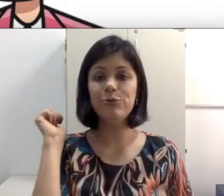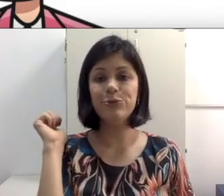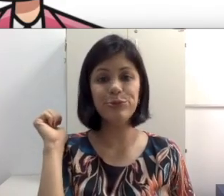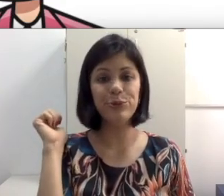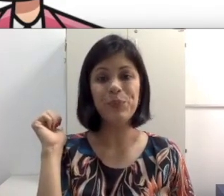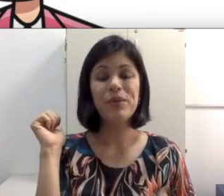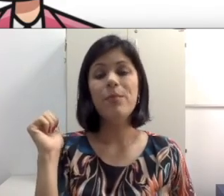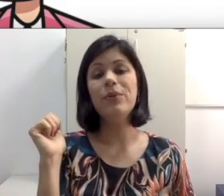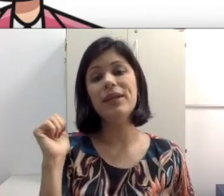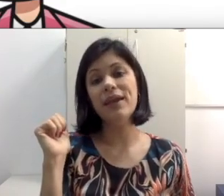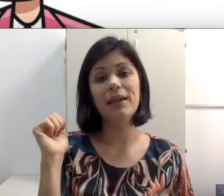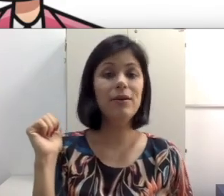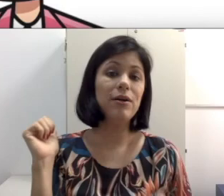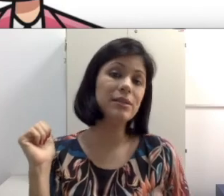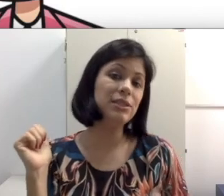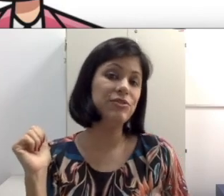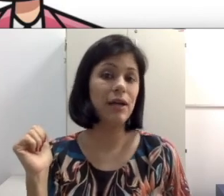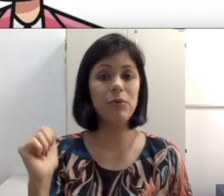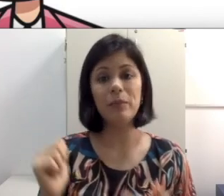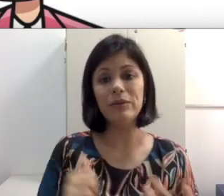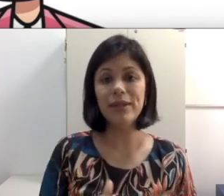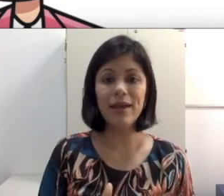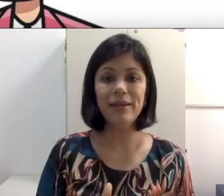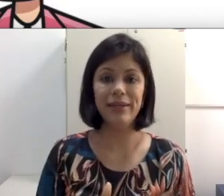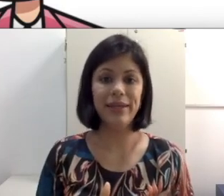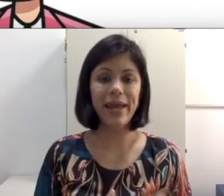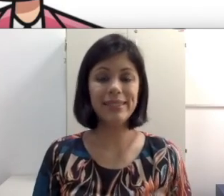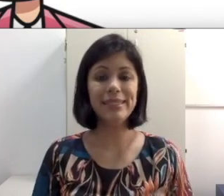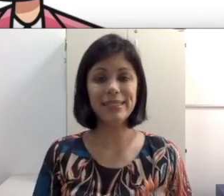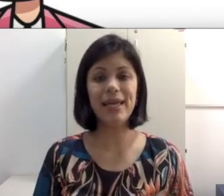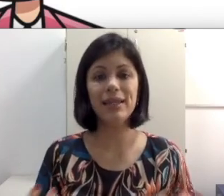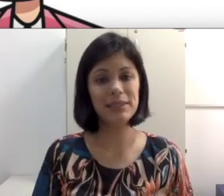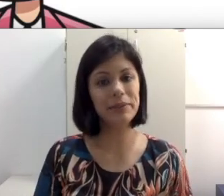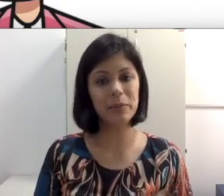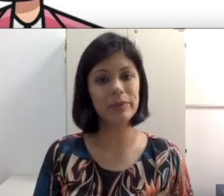aluno que sentar lá no fundo porque ele gosta de ficar com amigo dele e essa relação interpessoal